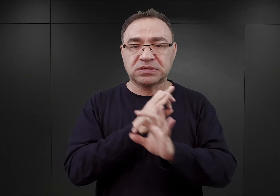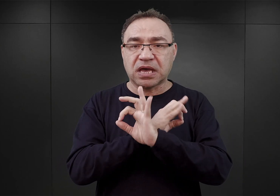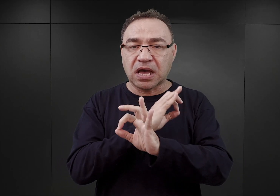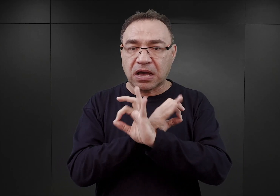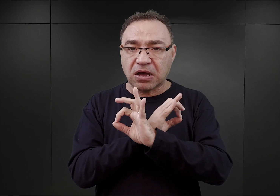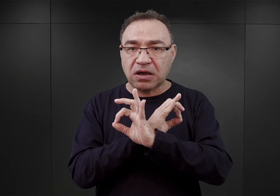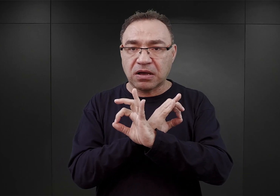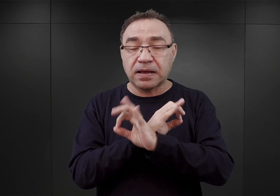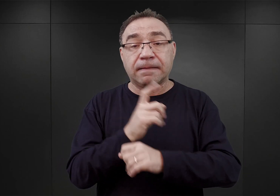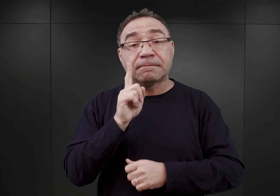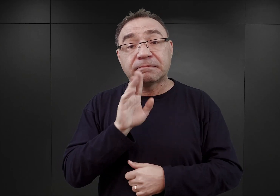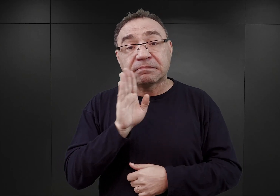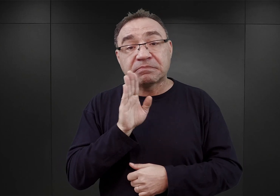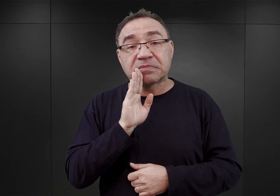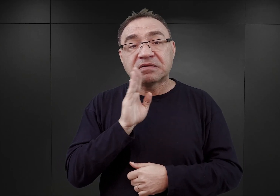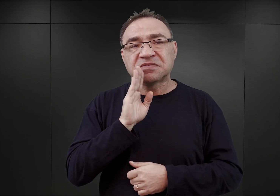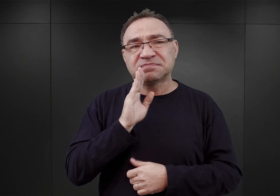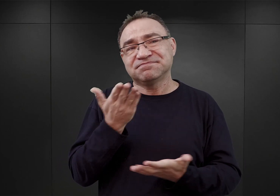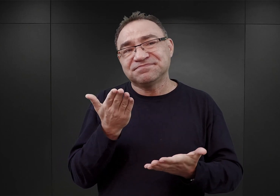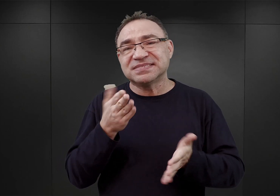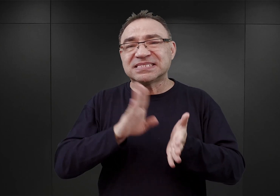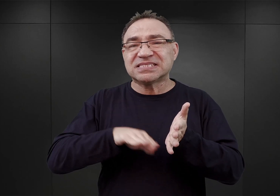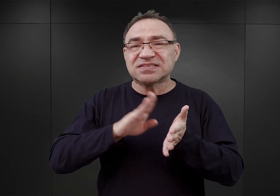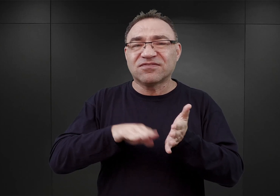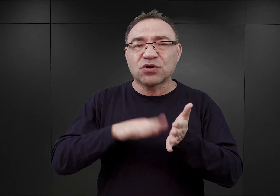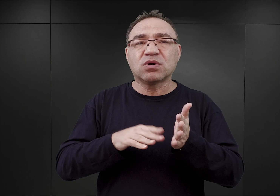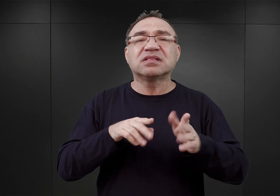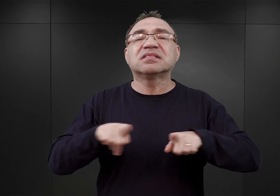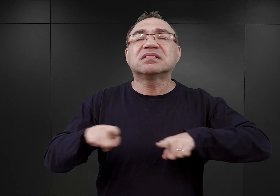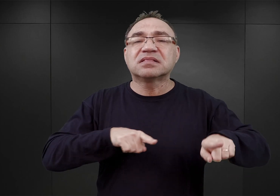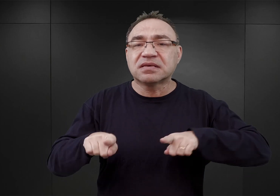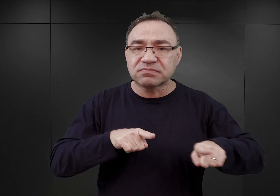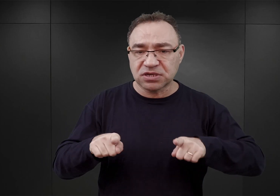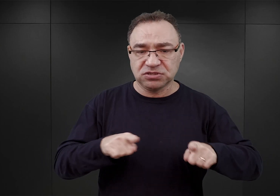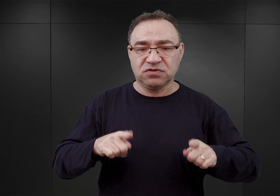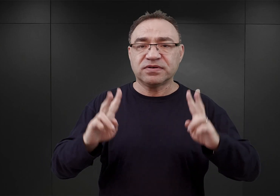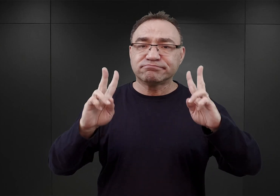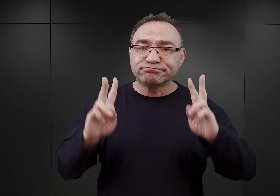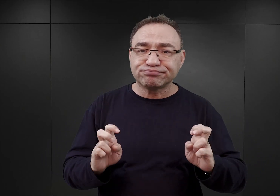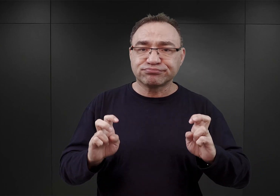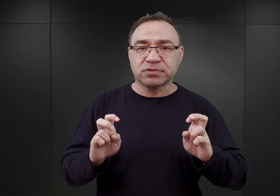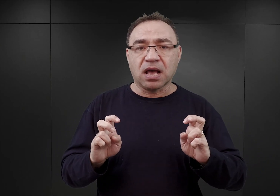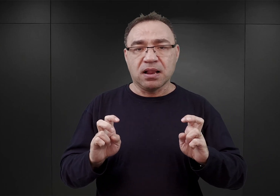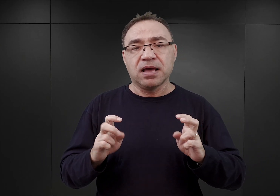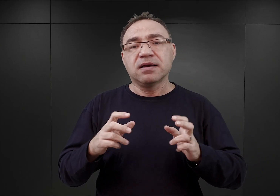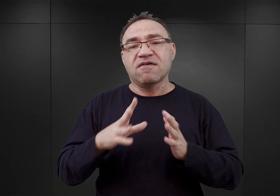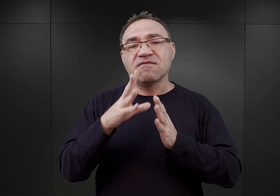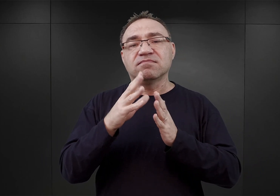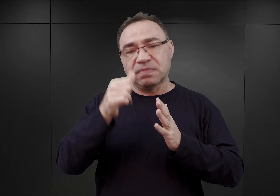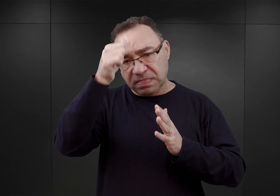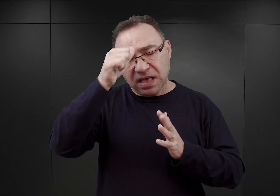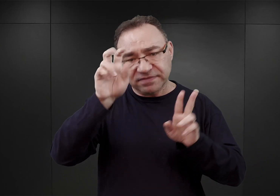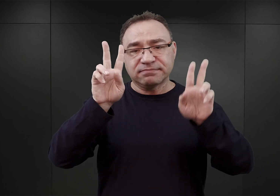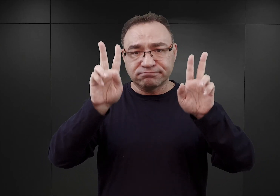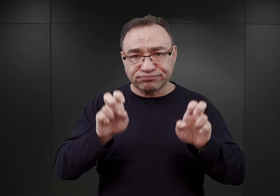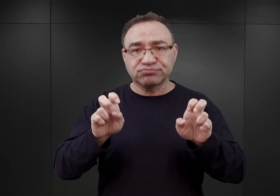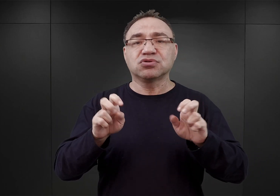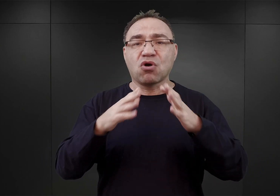Prawdopodobnie jeszcze w formie takiego obozu przejściowego, czy obozu kwarantanny, ale formalnie nazywającego się już obozem koncentracyjnym.